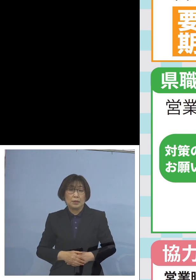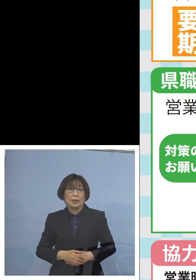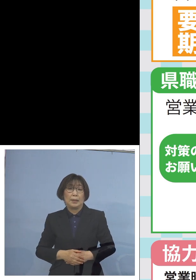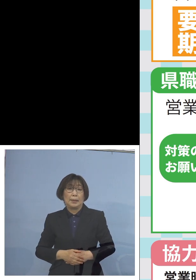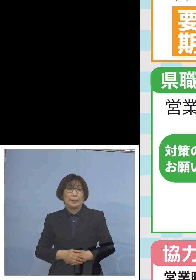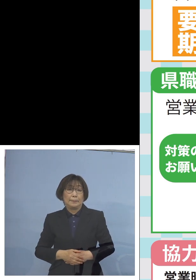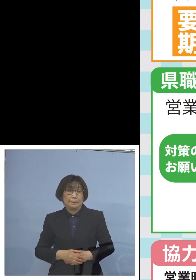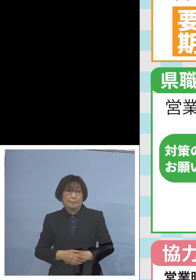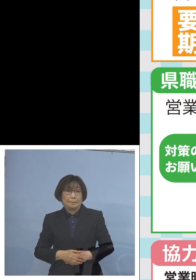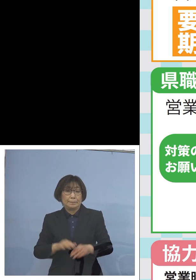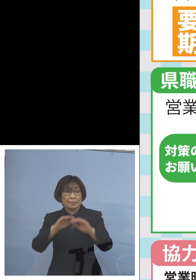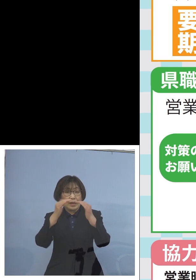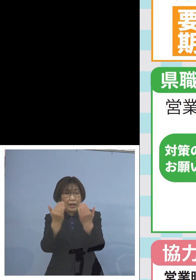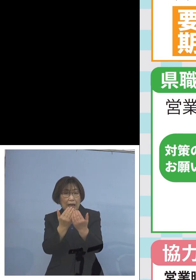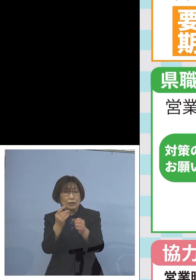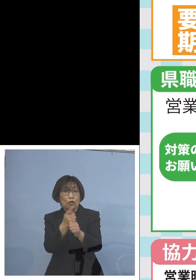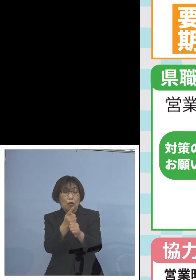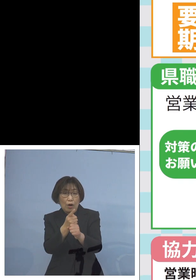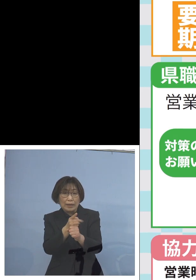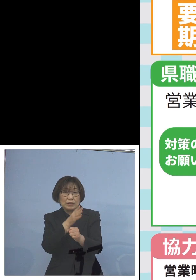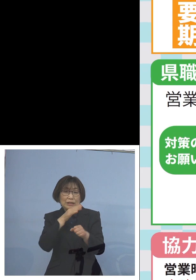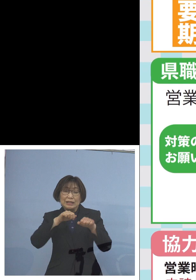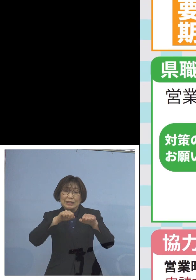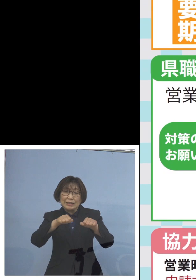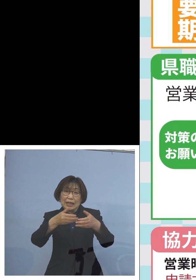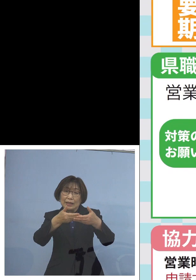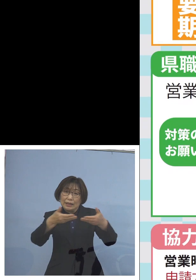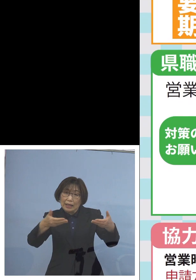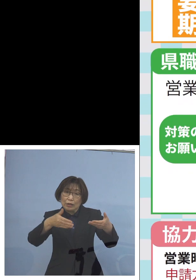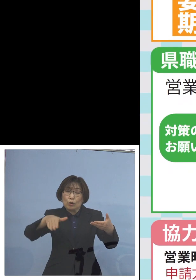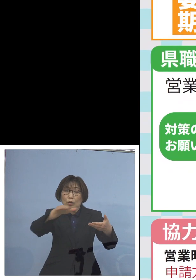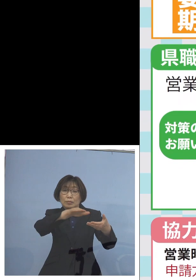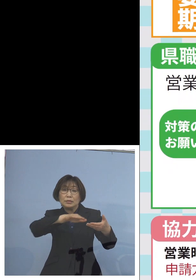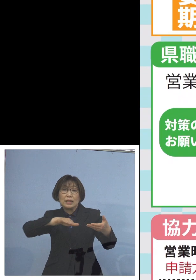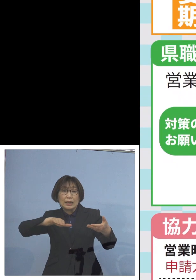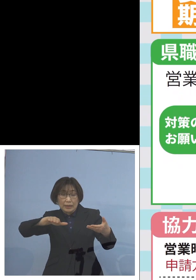ガイドラインの実践店の 皆様方であるわけではありますが